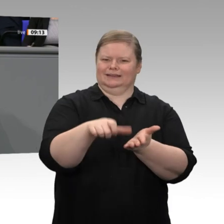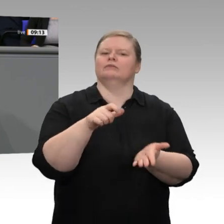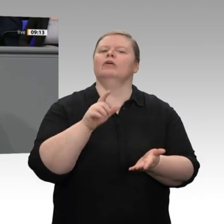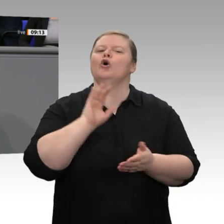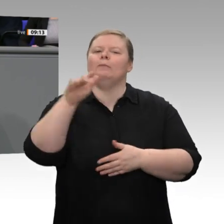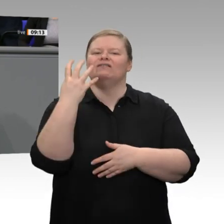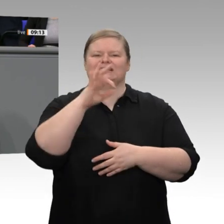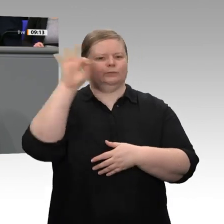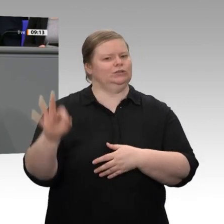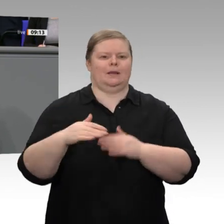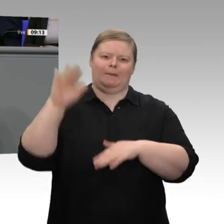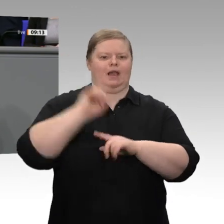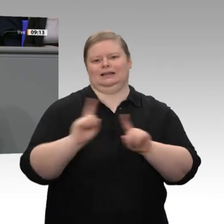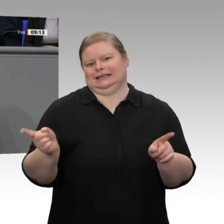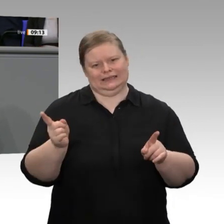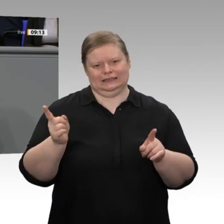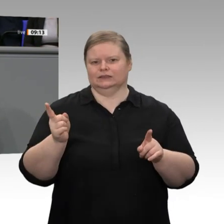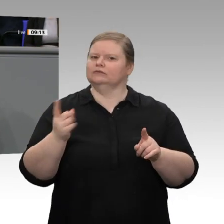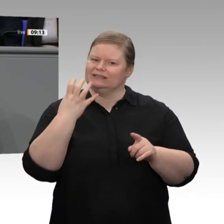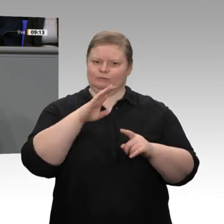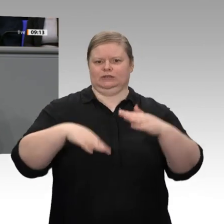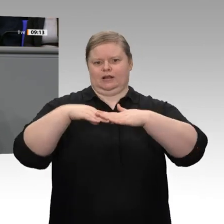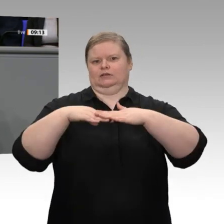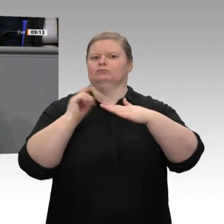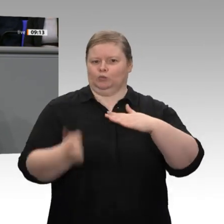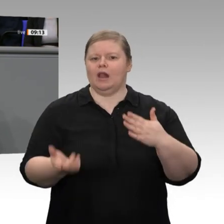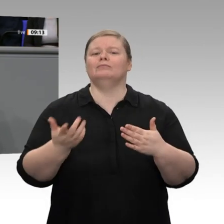haben. Aber, meine sehr verehrten Damen und Herren, es ist das eine, dass wir das